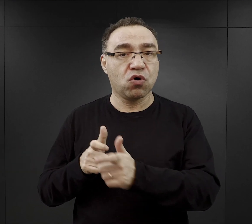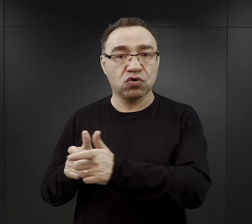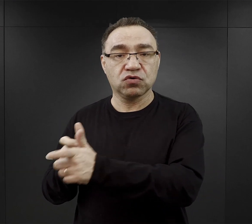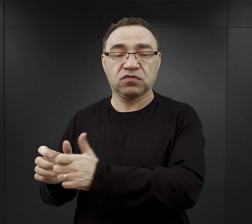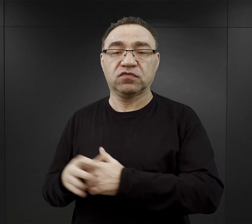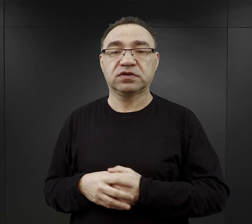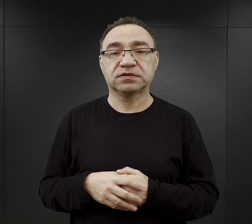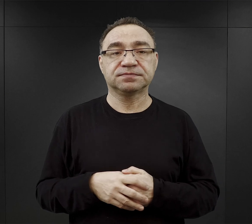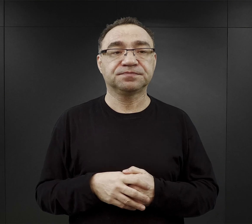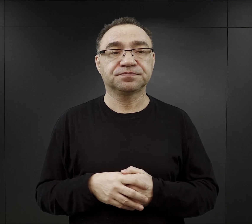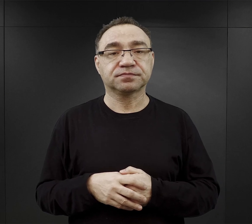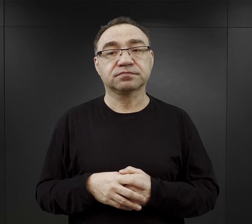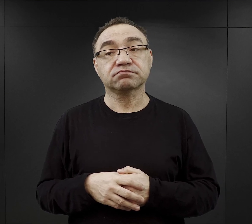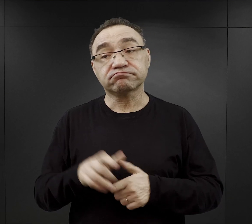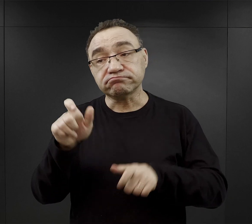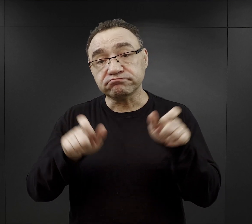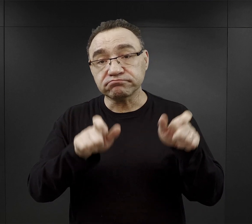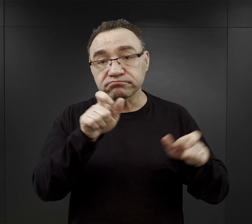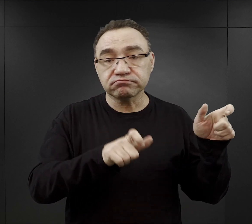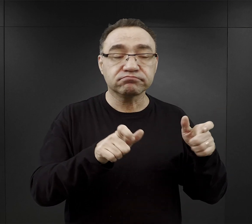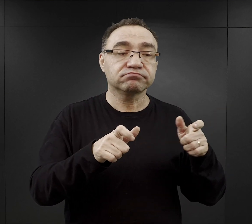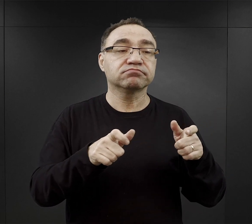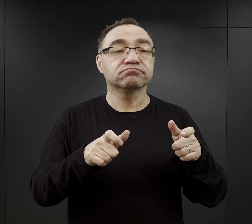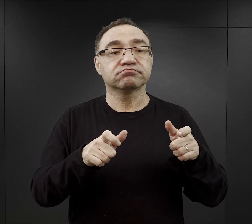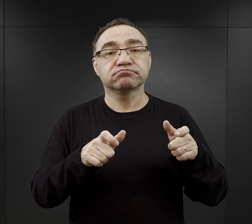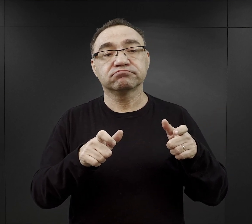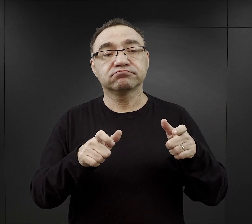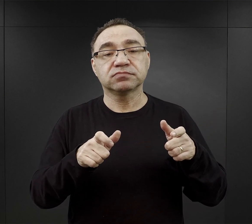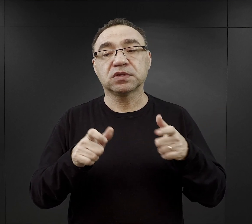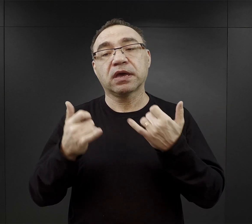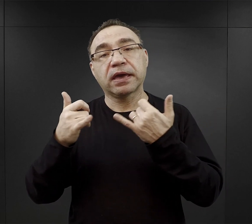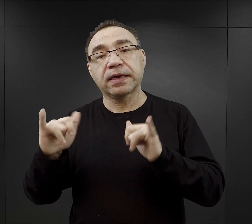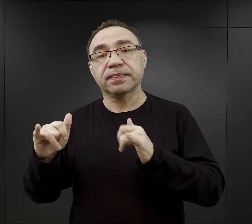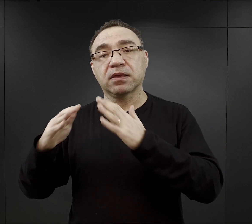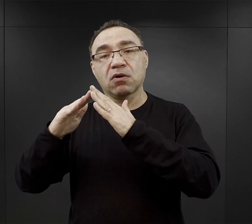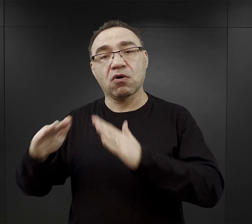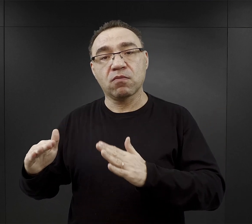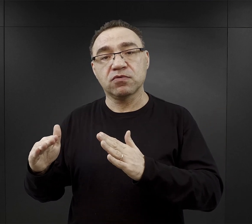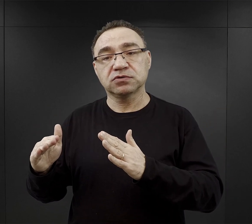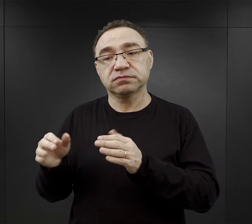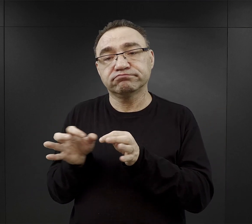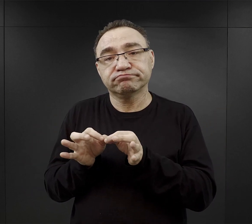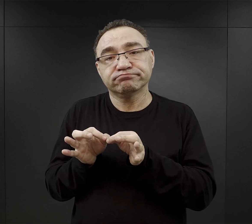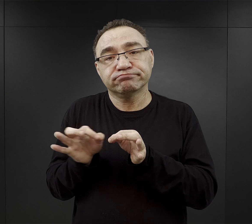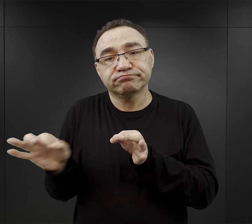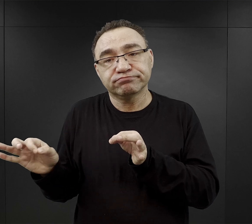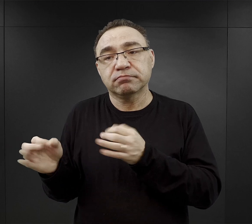Znaczna część więźniów była kierowana do podobozów zlokalizowanych przy fabrykach,